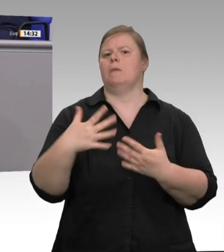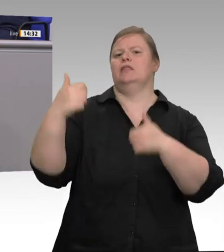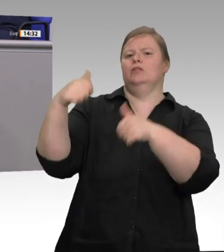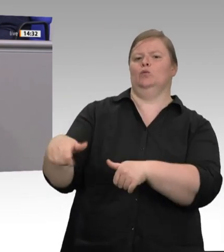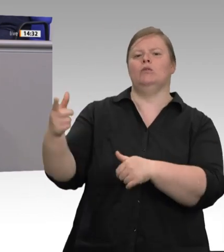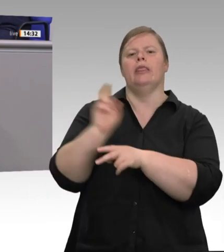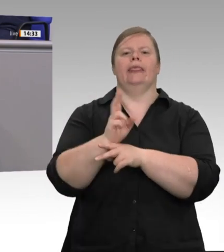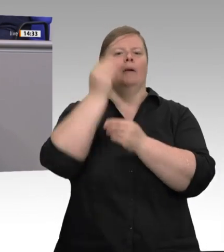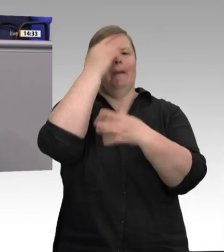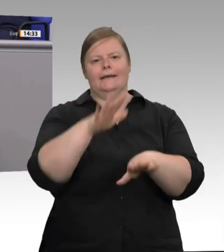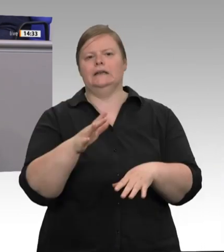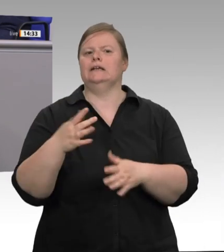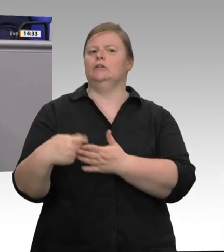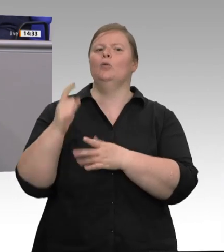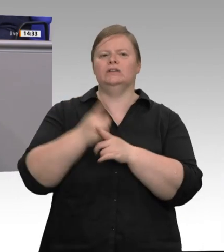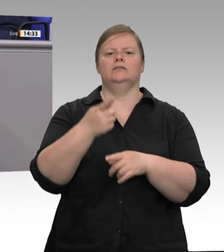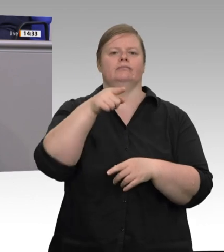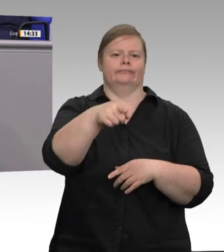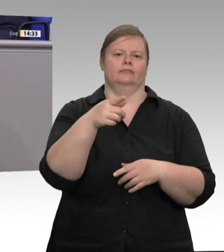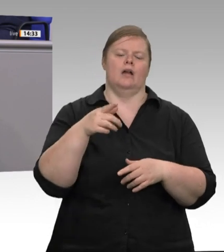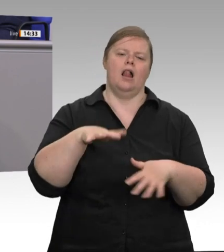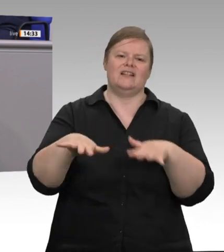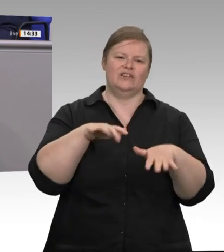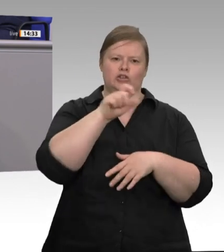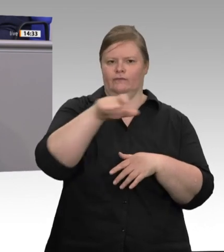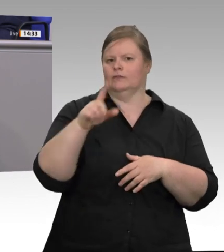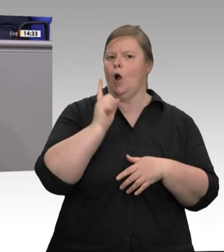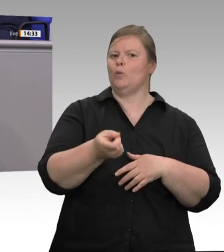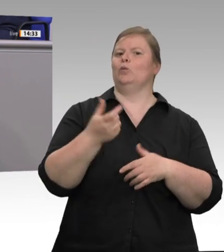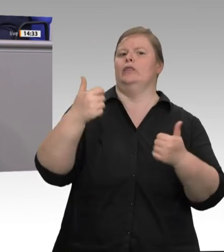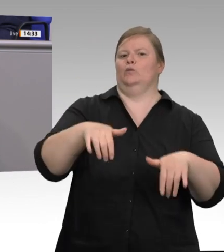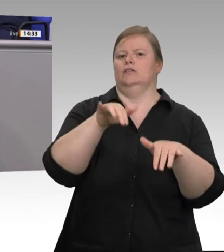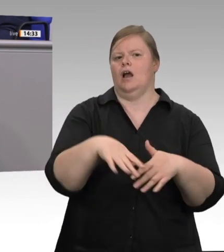praktiziert und drei Wochen der Aufforderung des Landrates, die Adressen der Beschäftigten